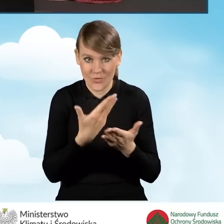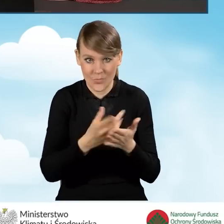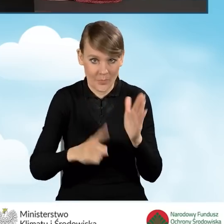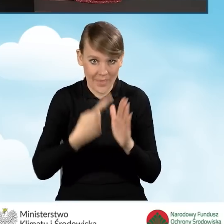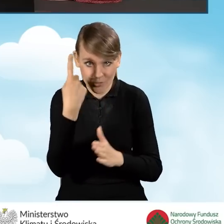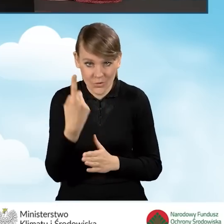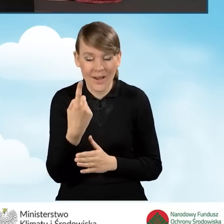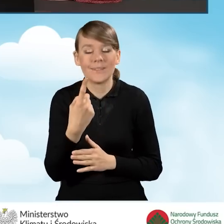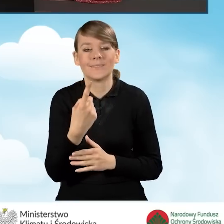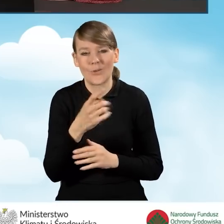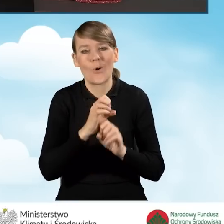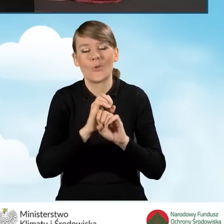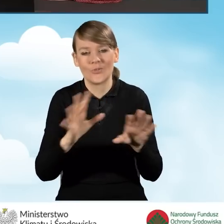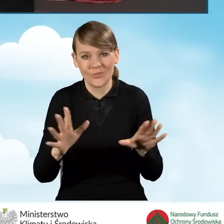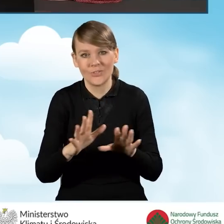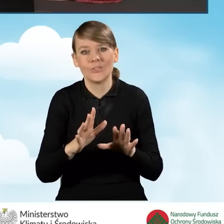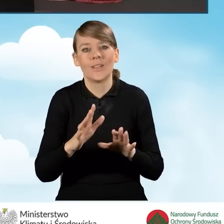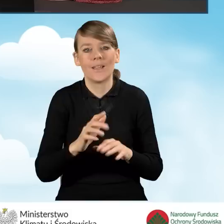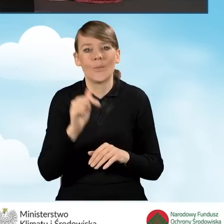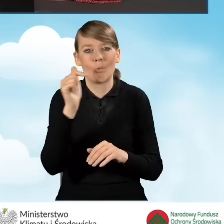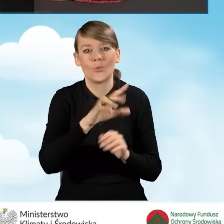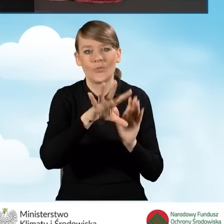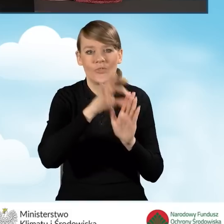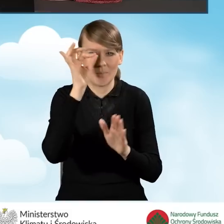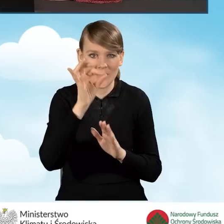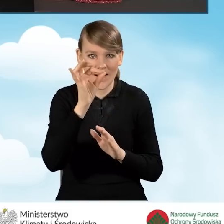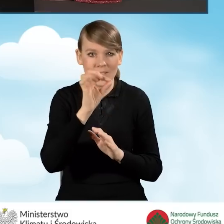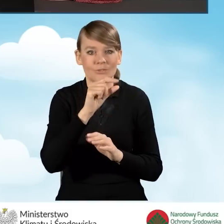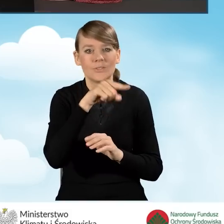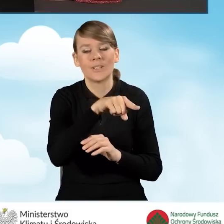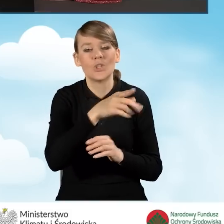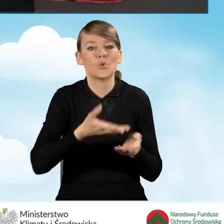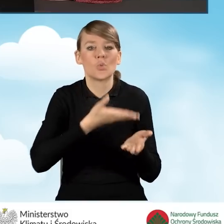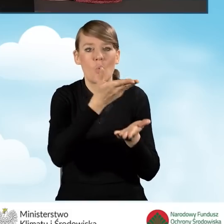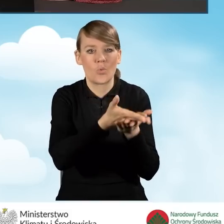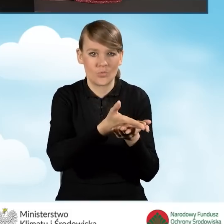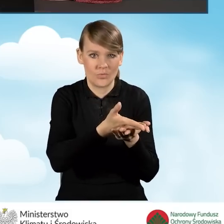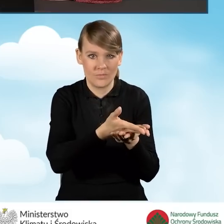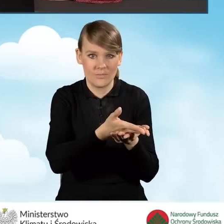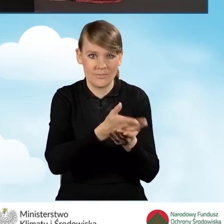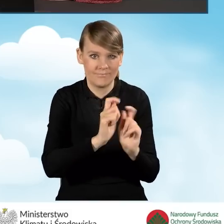powinniśmy oczywiście złożyć zaznaczyć pole pod tytułem złożenie wniosku